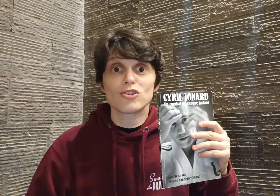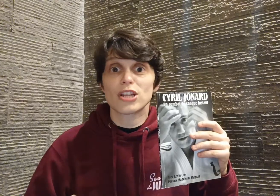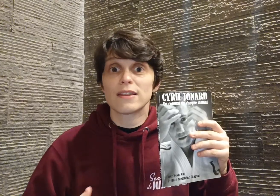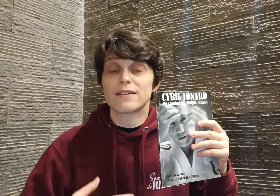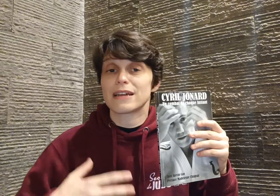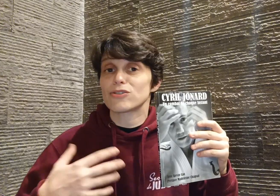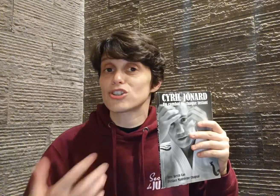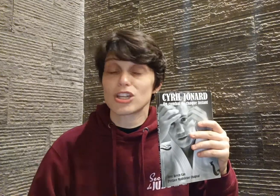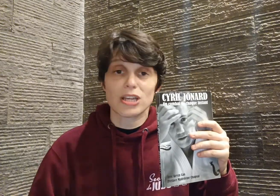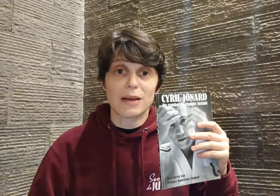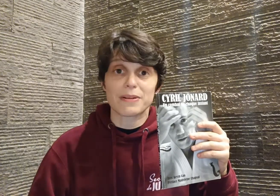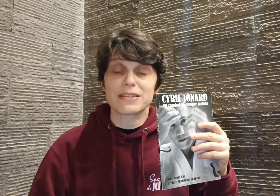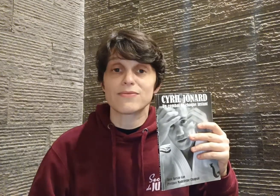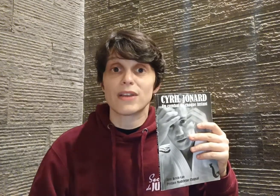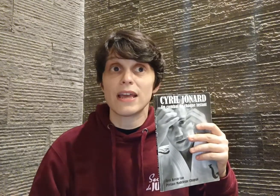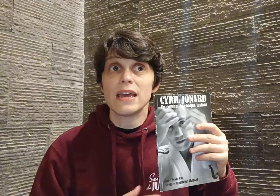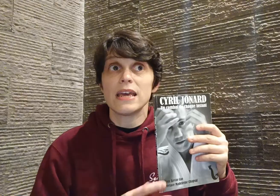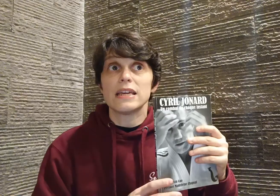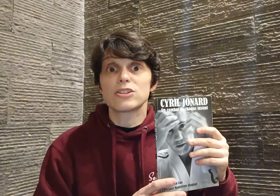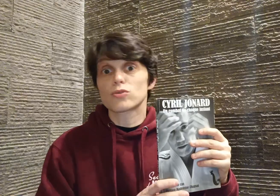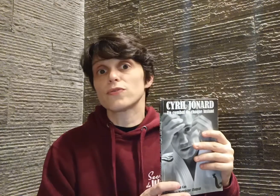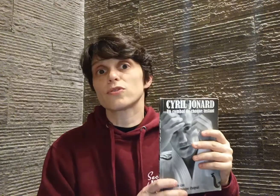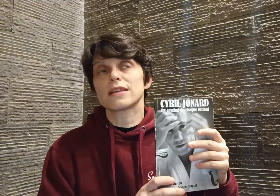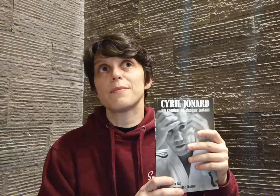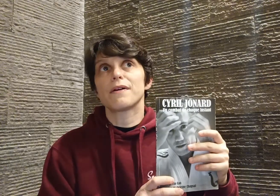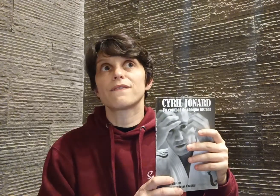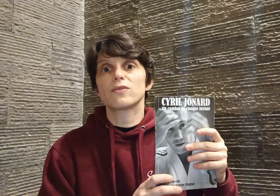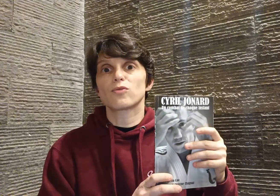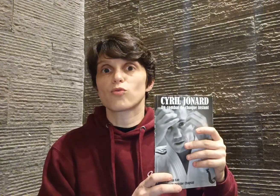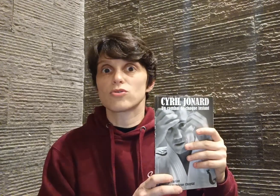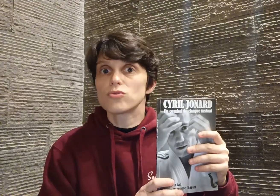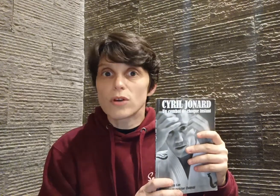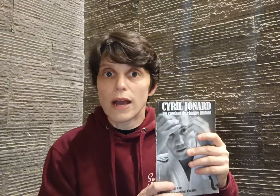gêne, en allant chercher la place qu'il voulait, et je trouve que ça... en fait, qu'on soit judokas